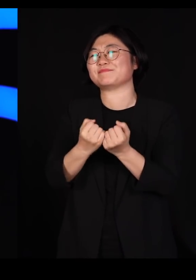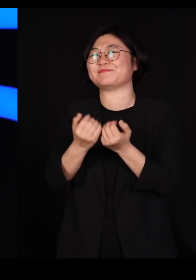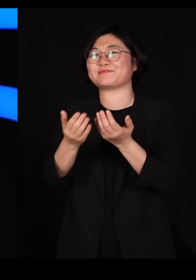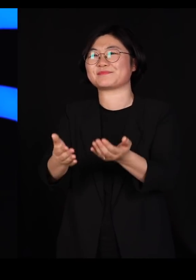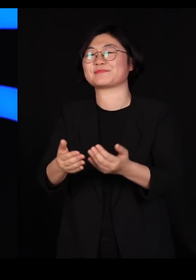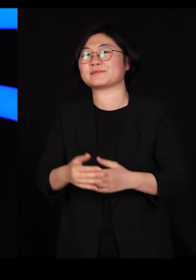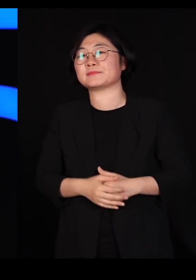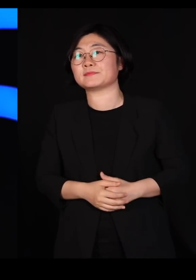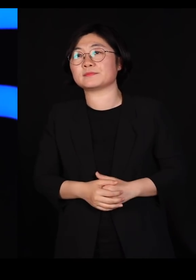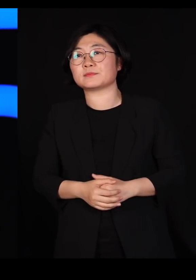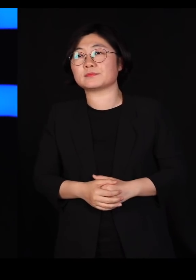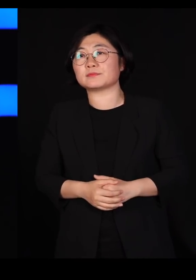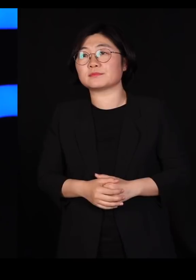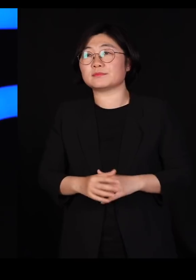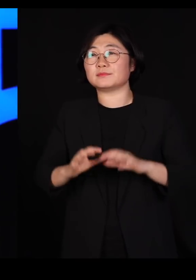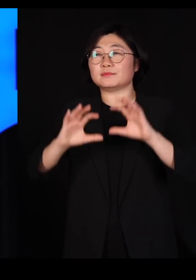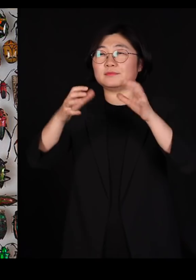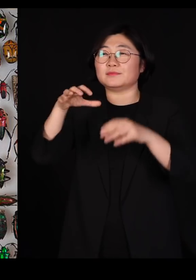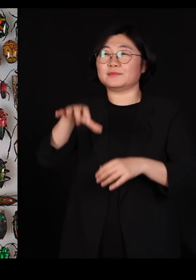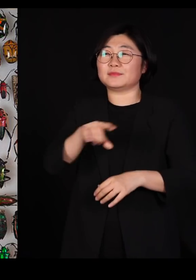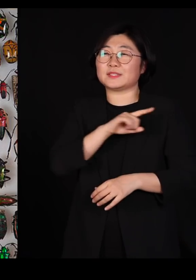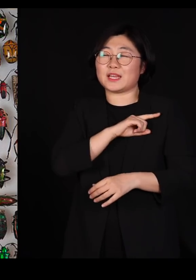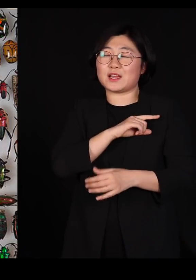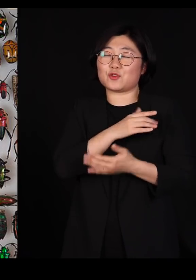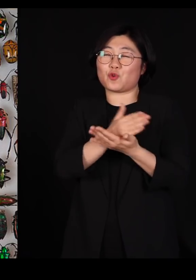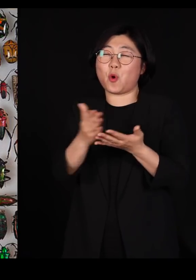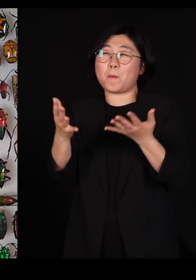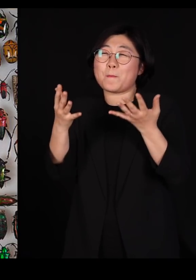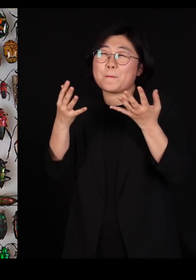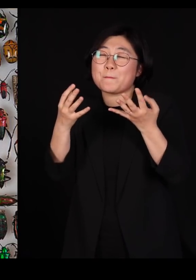이 세상에 제일 종류가 많은 게 딱정벌레거든요